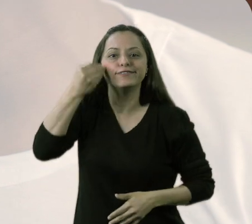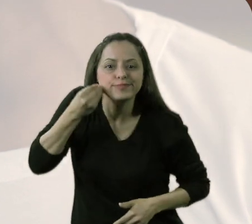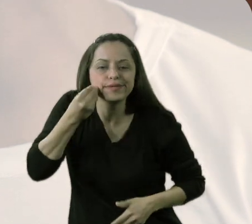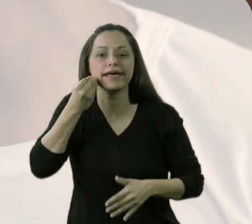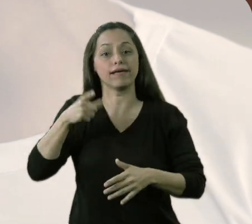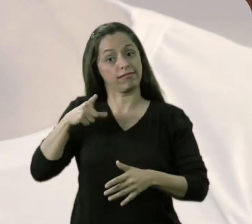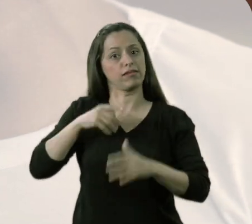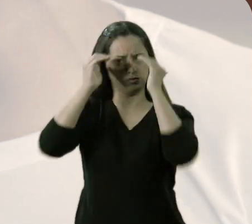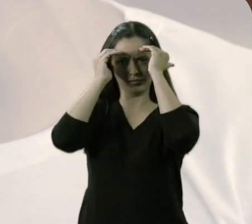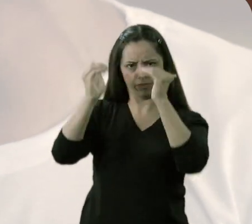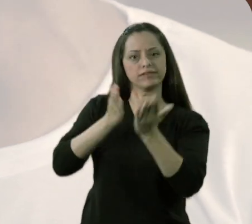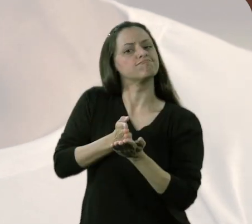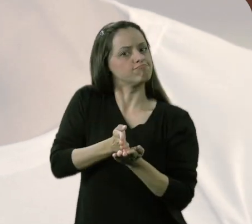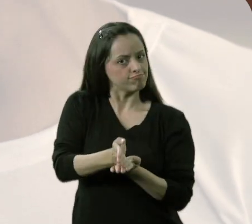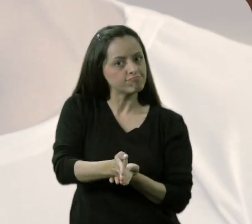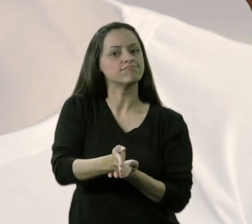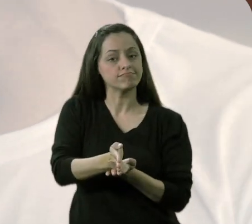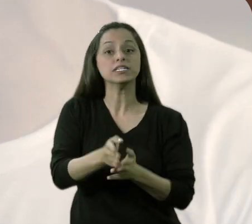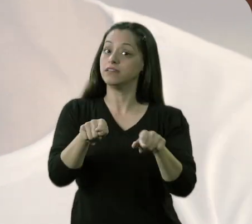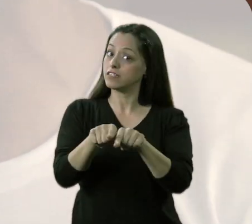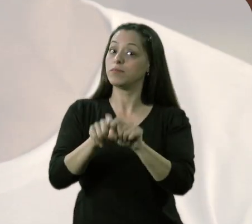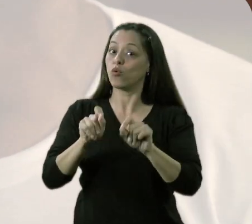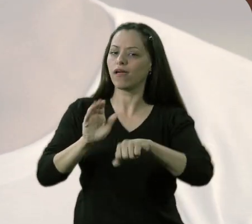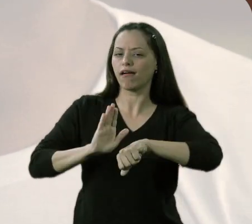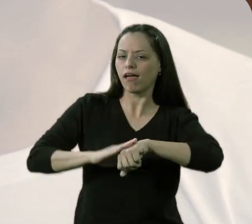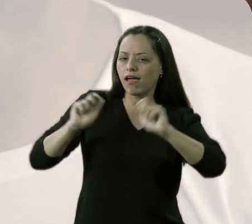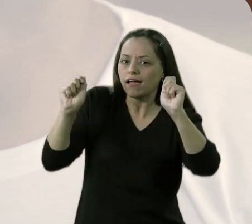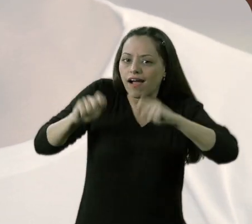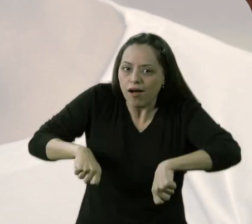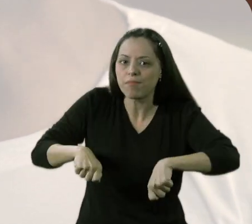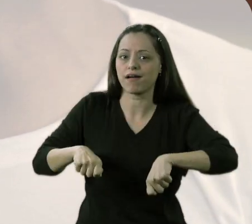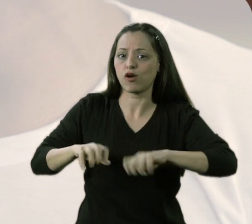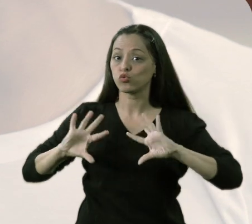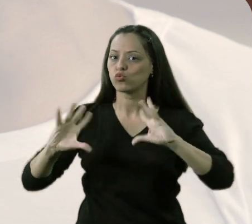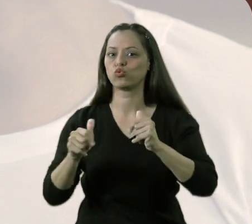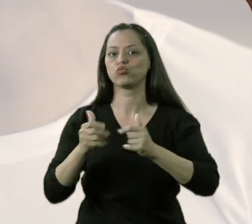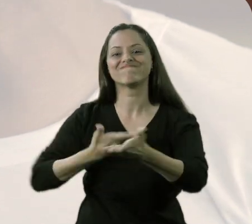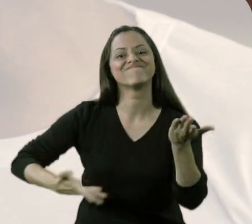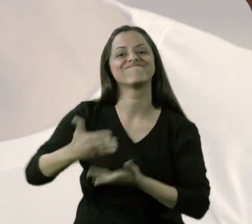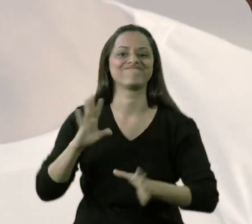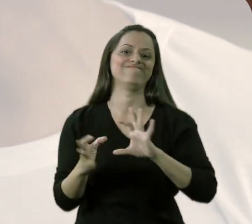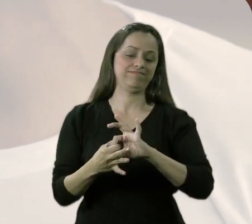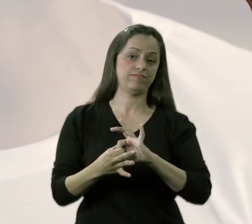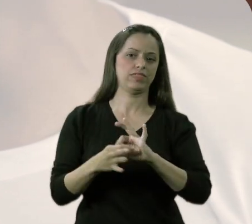tem o respeito, a disciplina para a autonomia, quer dizer, tem tudo ao mesmo tempo.